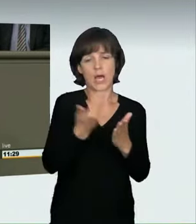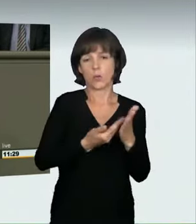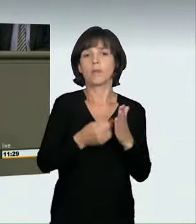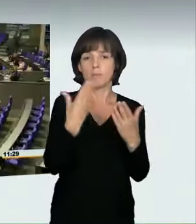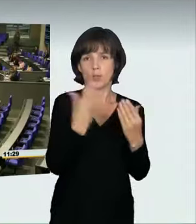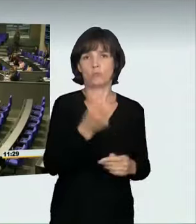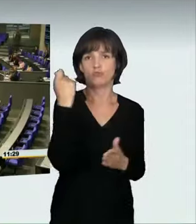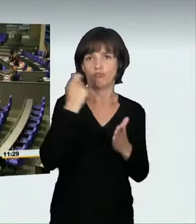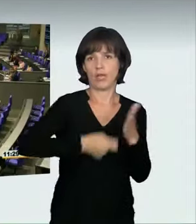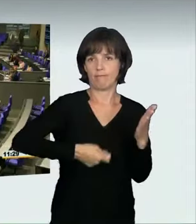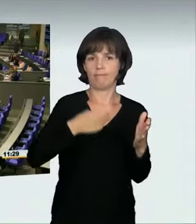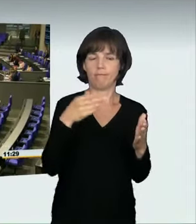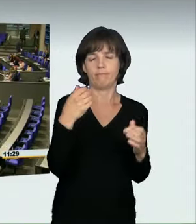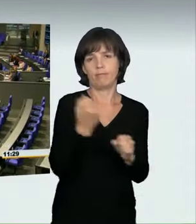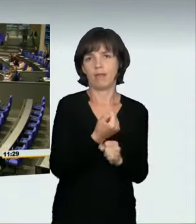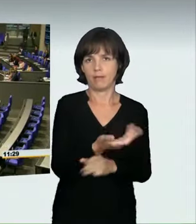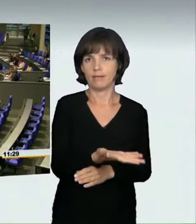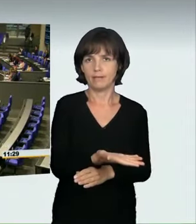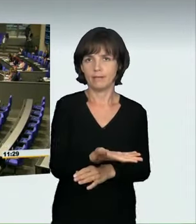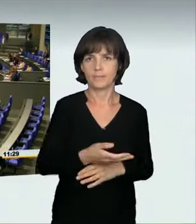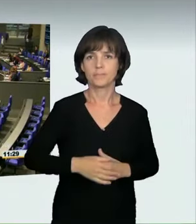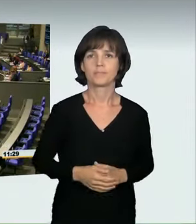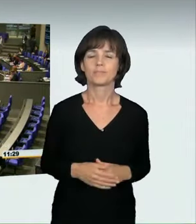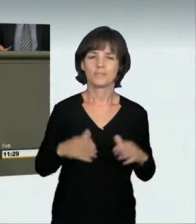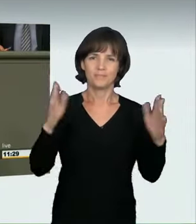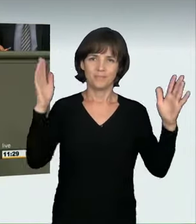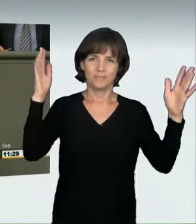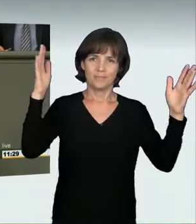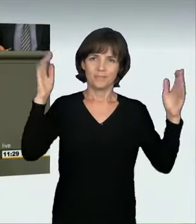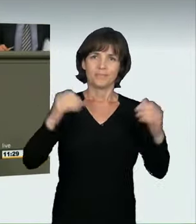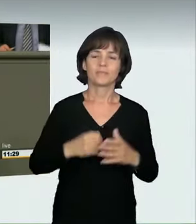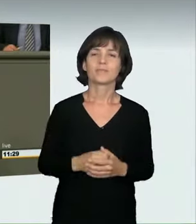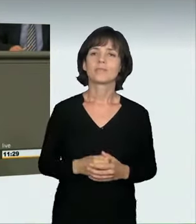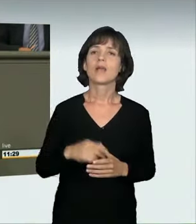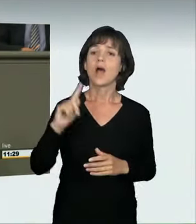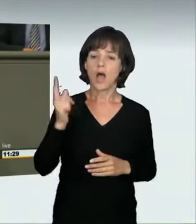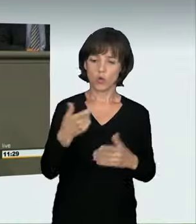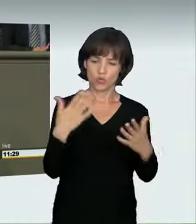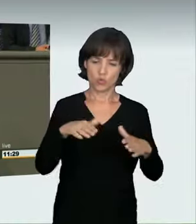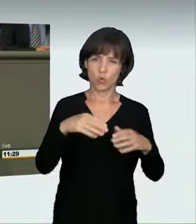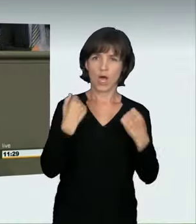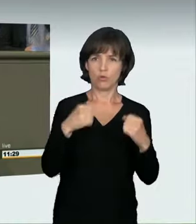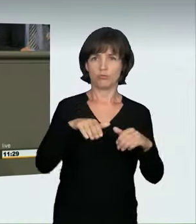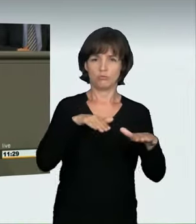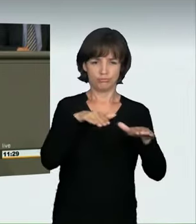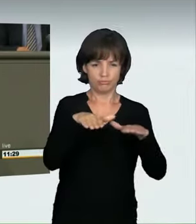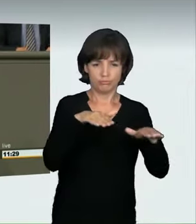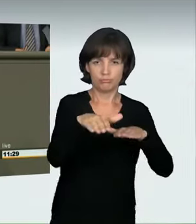(Applaus) Auch das Organisieren eines solchen Rennens wollen wir unter Strafe stellen.